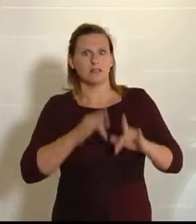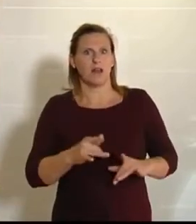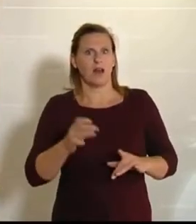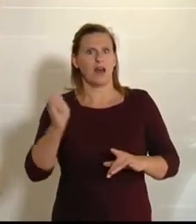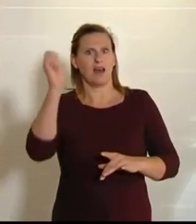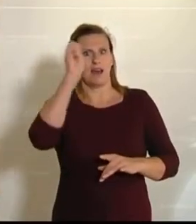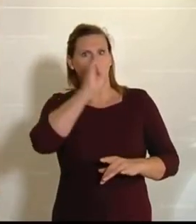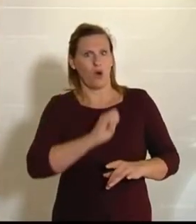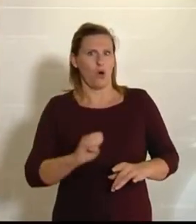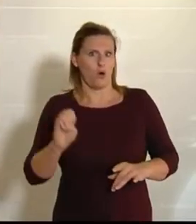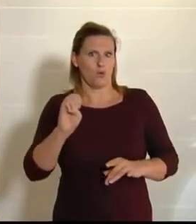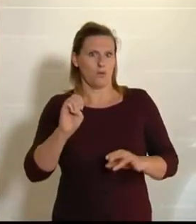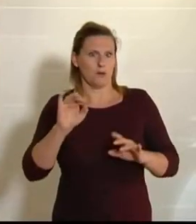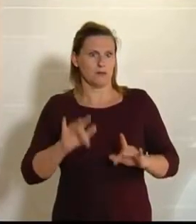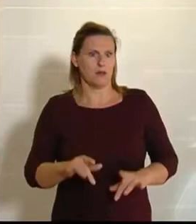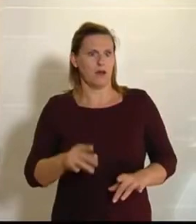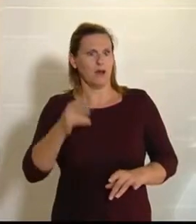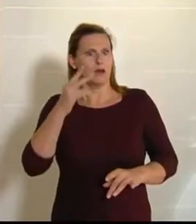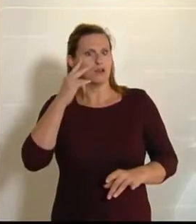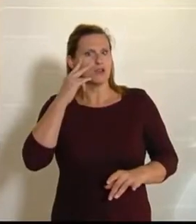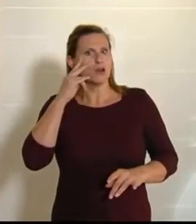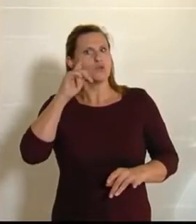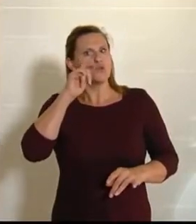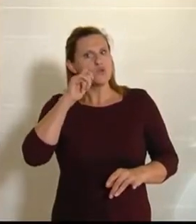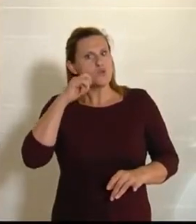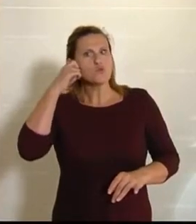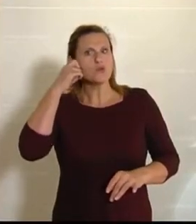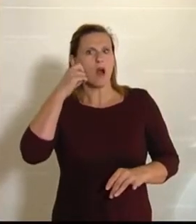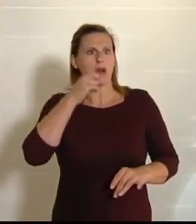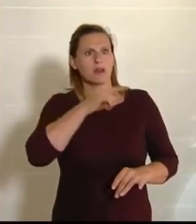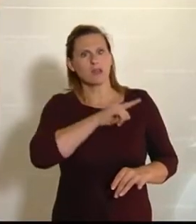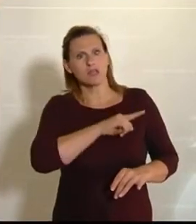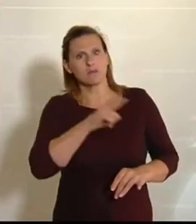wenn man sich anschaut, dass vom ungarischen Gulasch bis hin zu den böhmischen Mehlspeisen